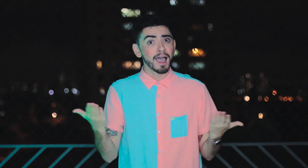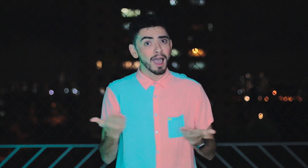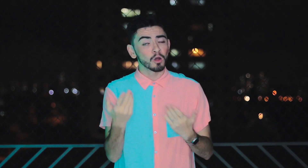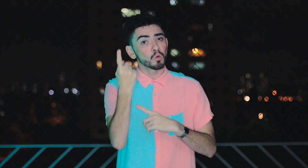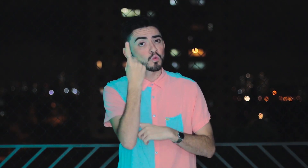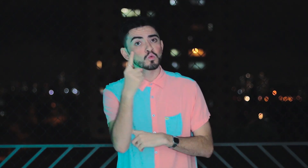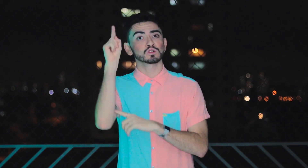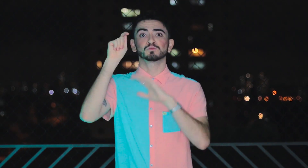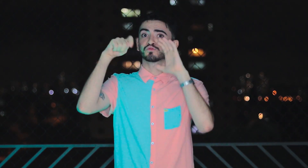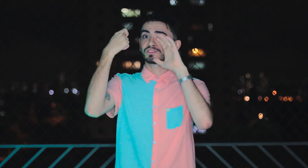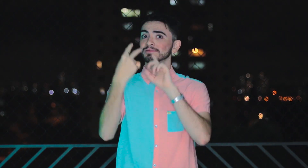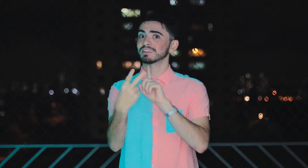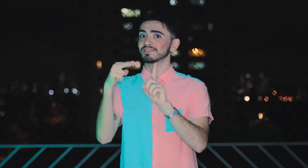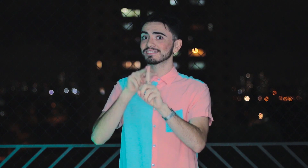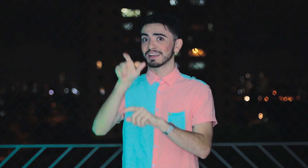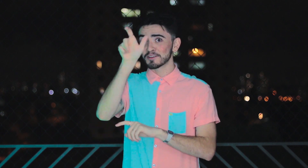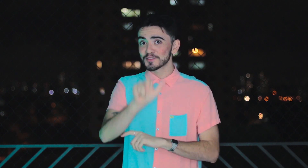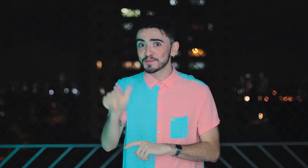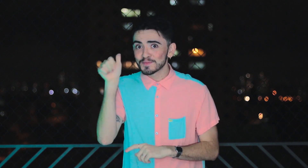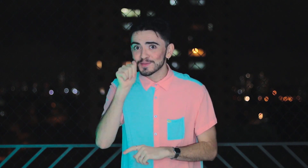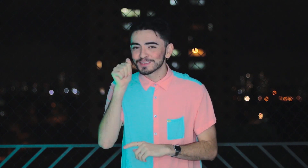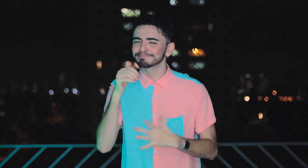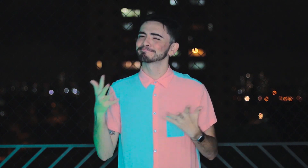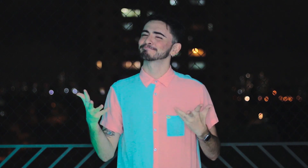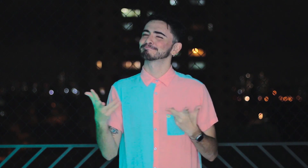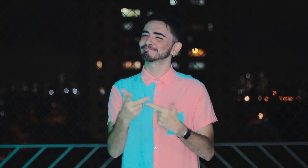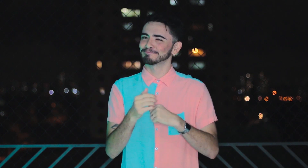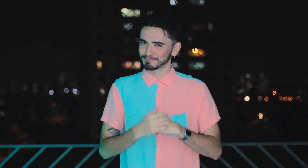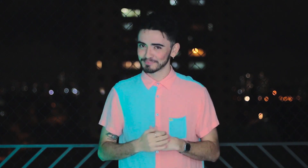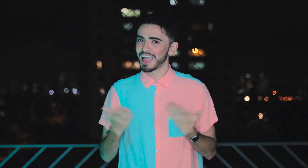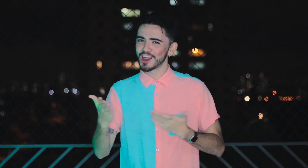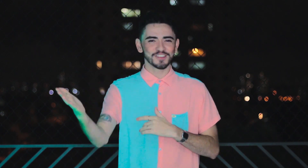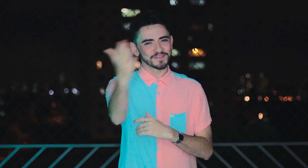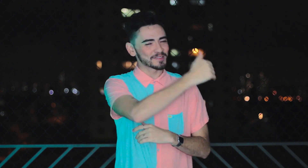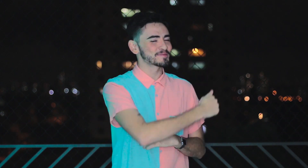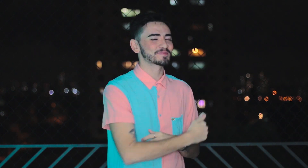Hoje o último episódio traz a perspectiva de uma mulher incrível. Vamos?!